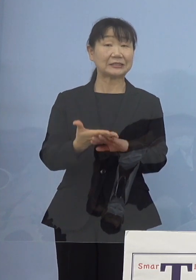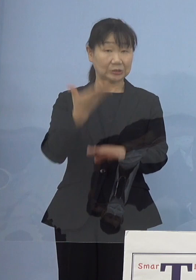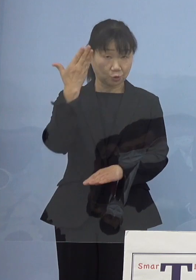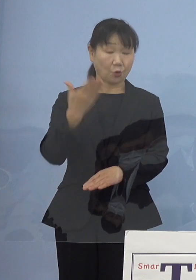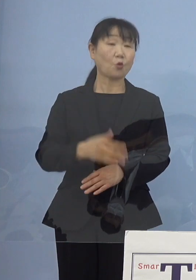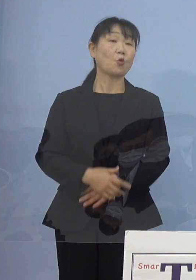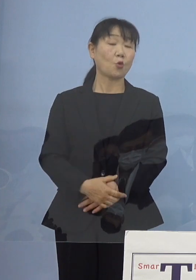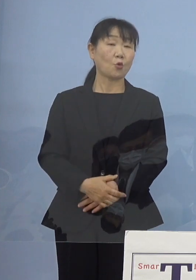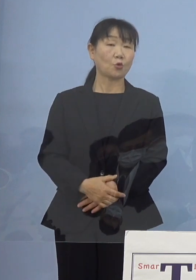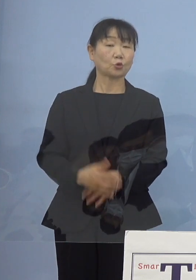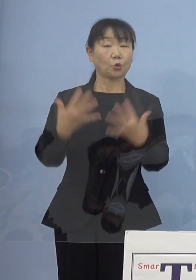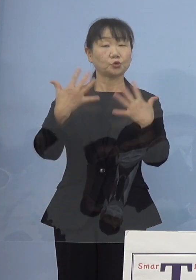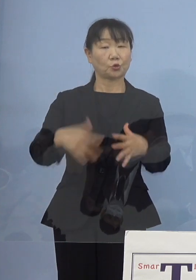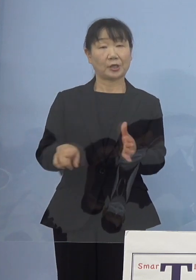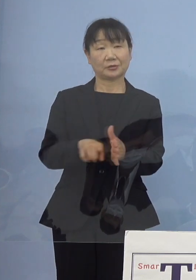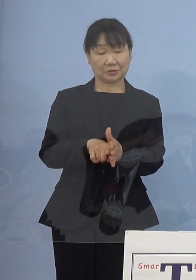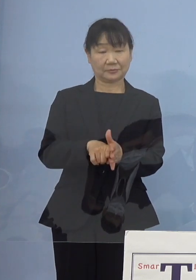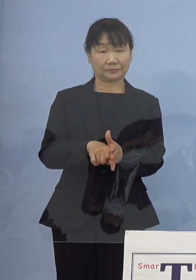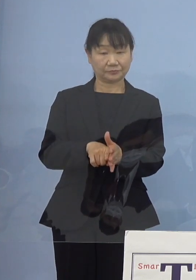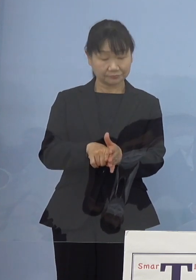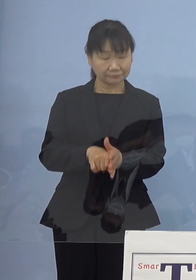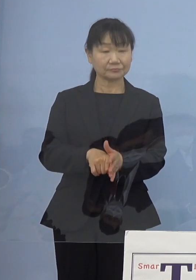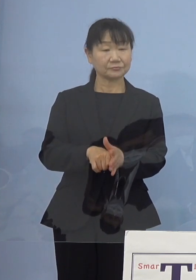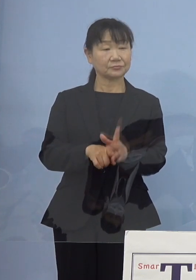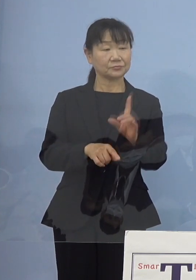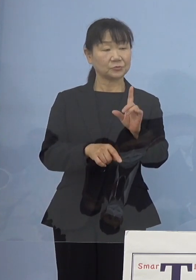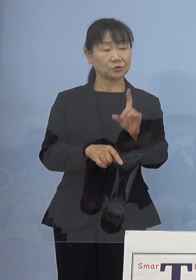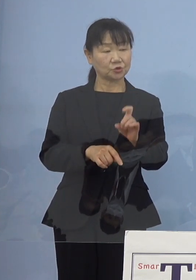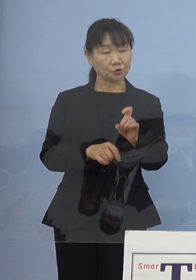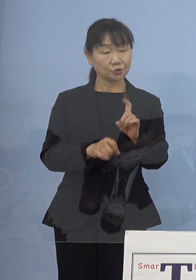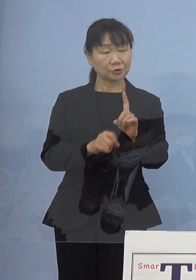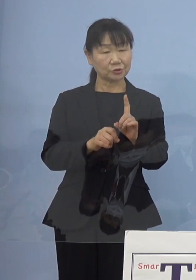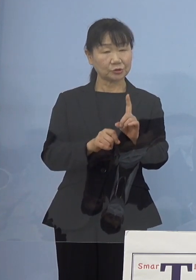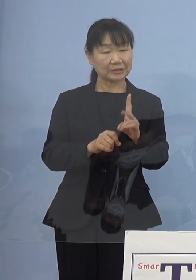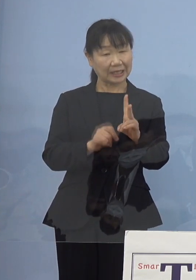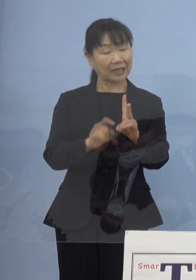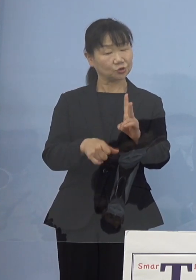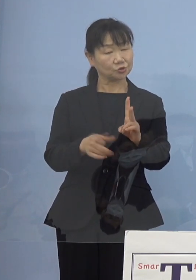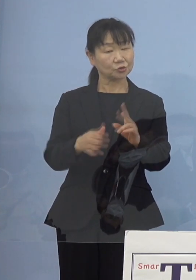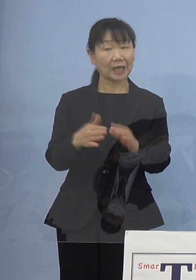12月ぐらいから医療従事者の皆様方を始めていこうと ですから